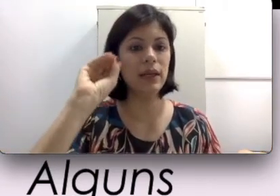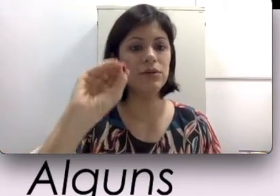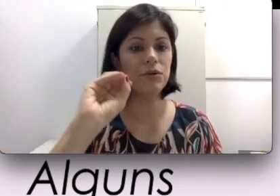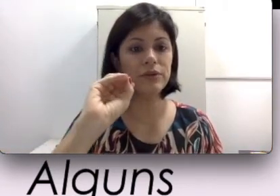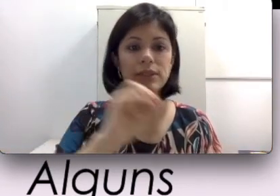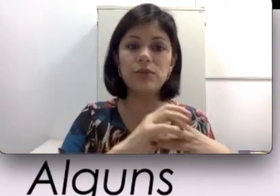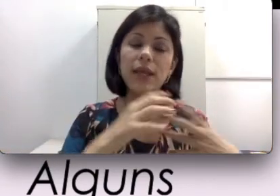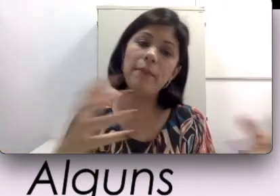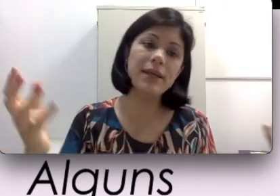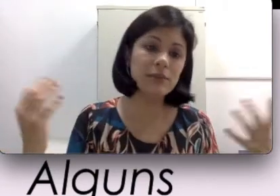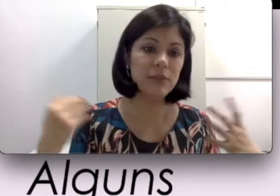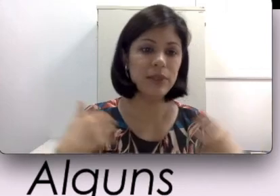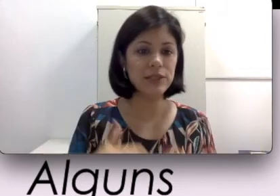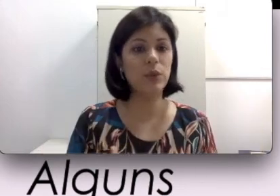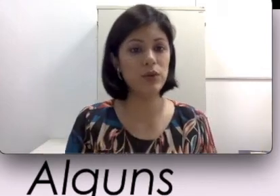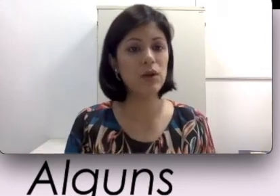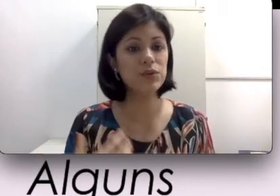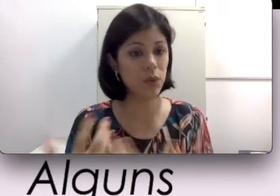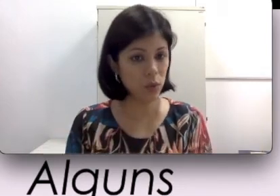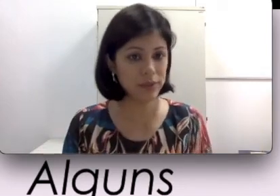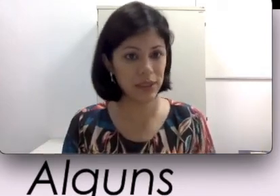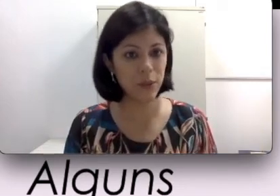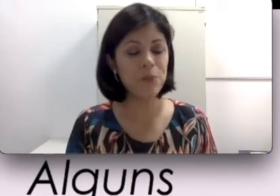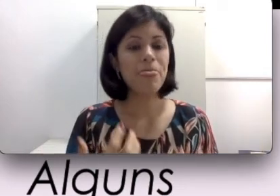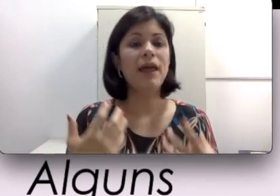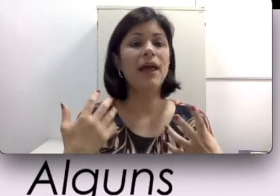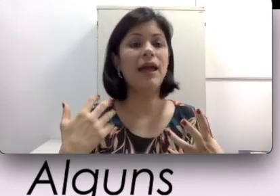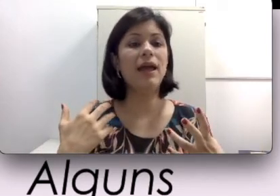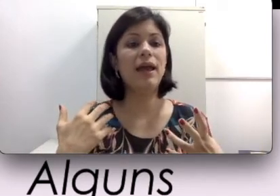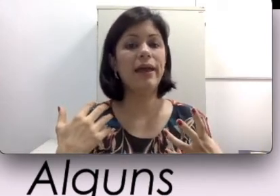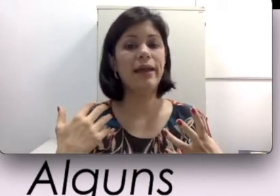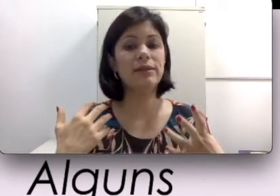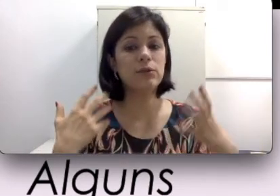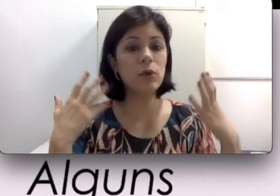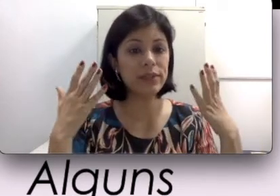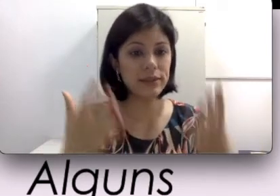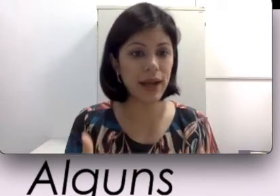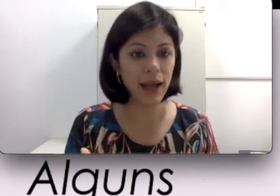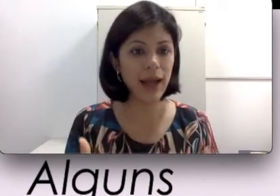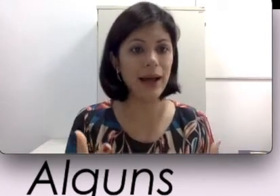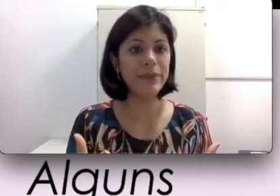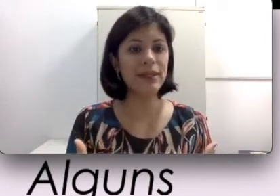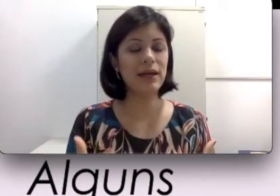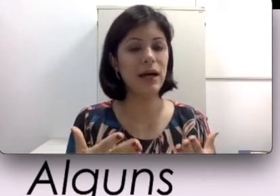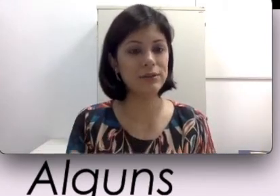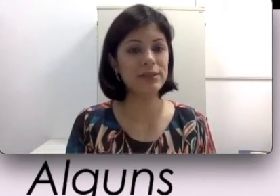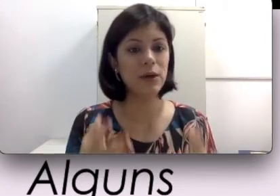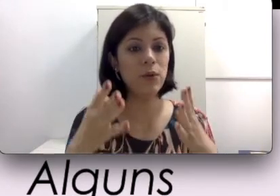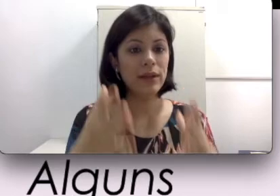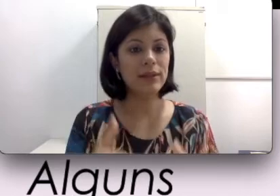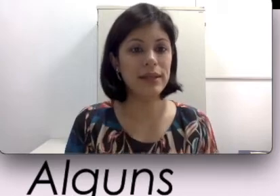eu tô conversando e mesmo em ambientes ruidosos eu consigo concentrar a minha audição nesse